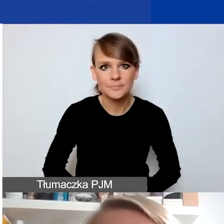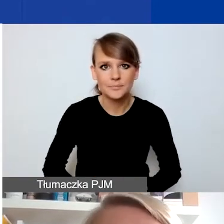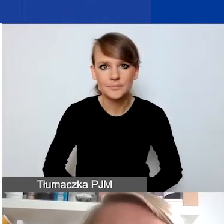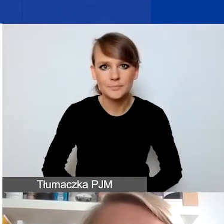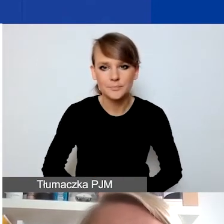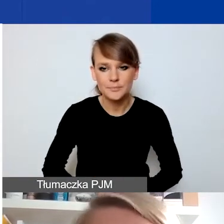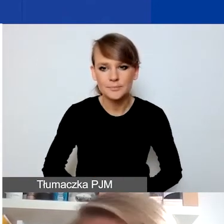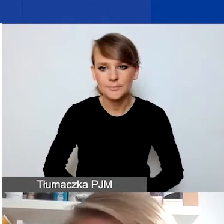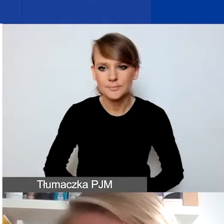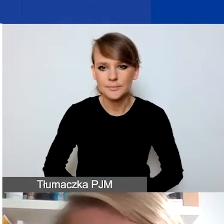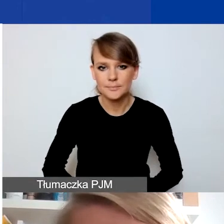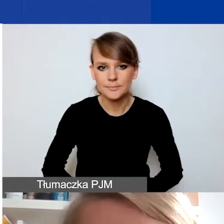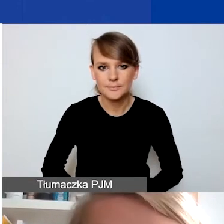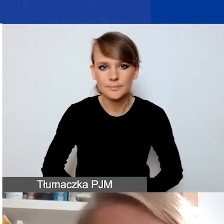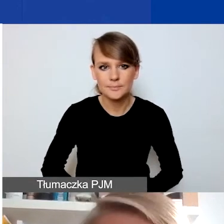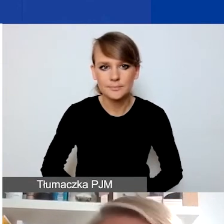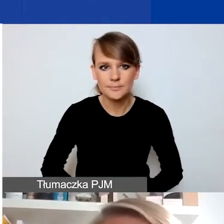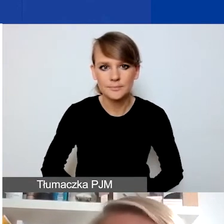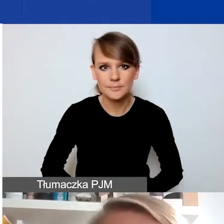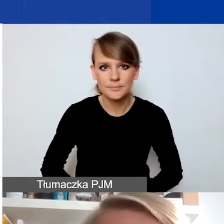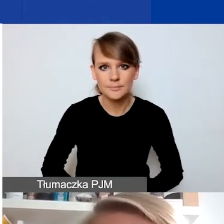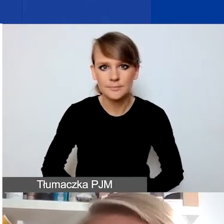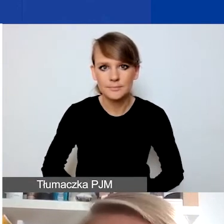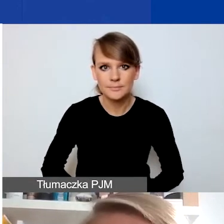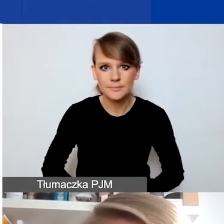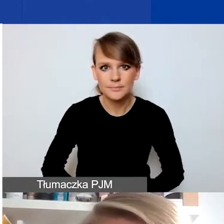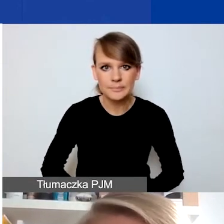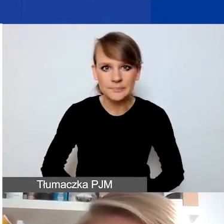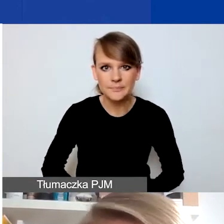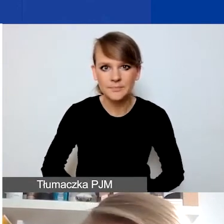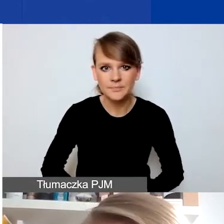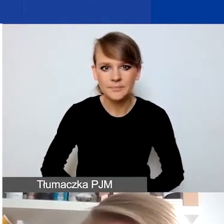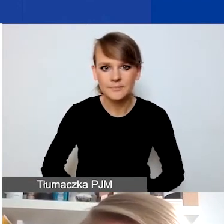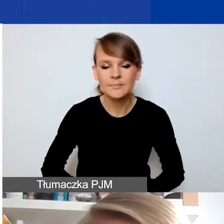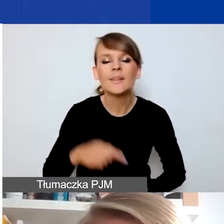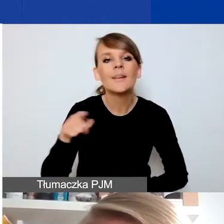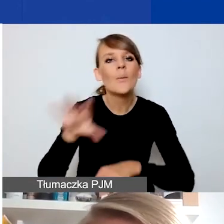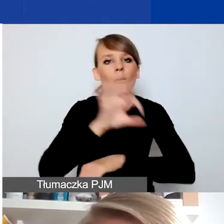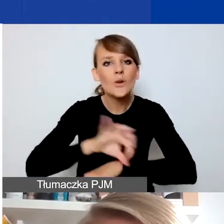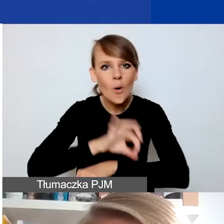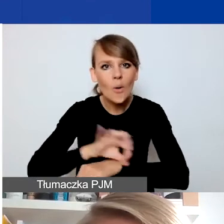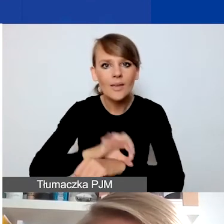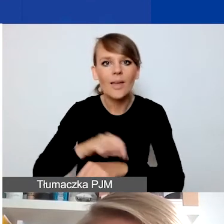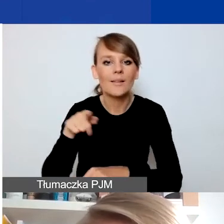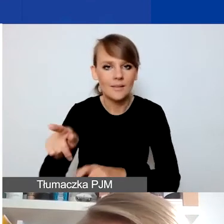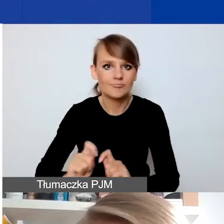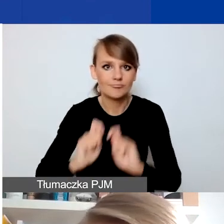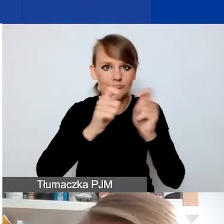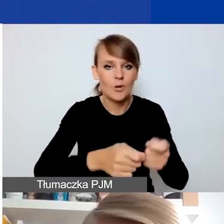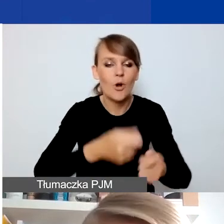Jakie cechy muszą spełniać czy jakie elementy muszą zawierać projekty składane w konkursie na projekty interwencyjne?